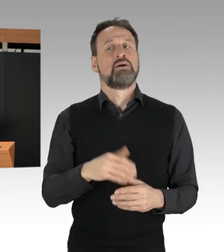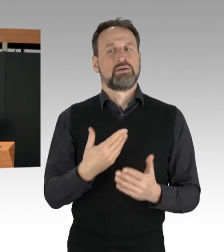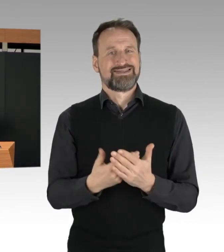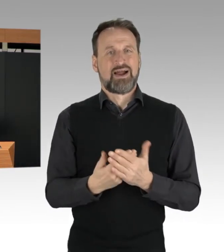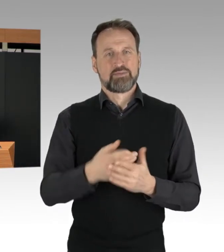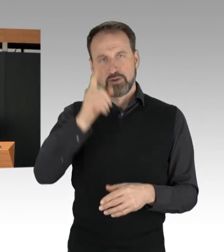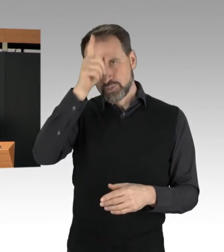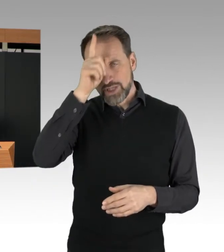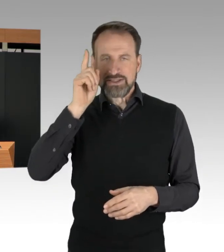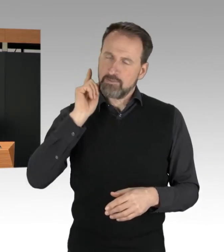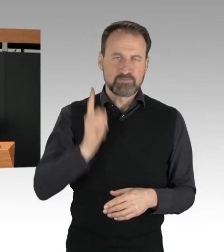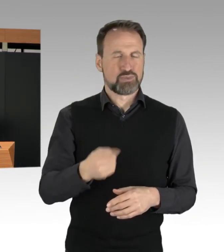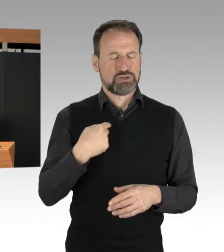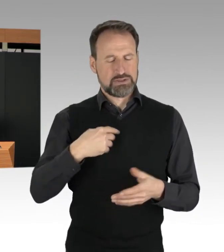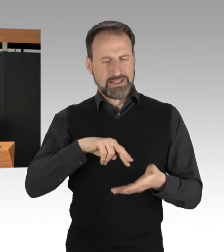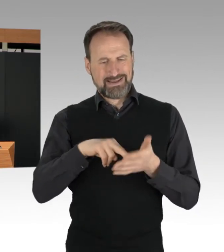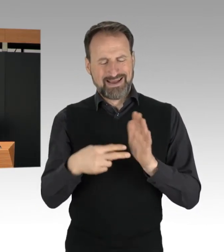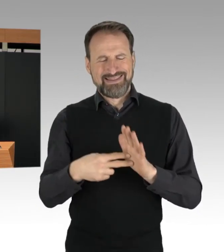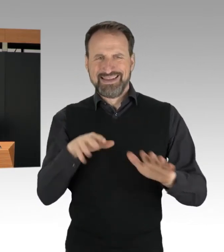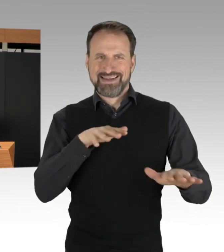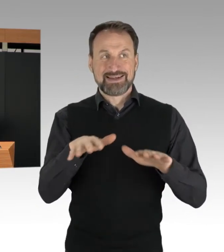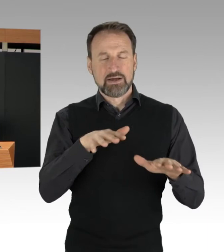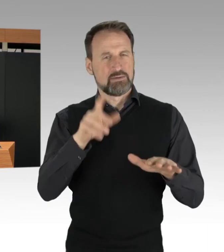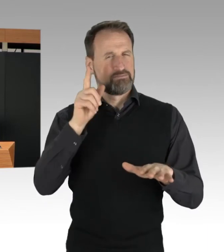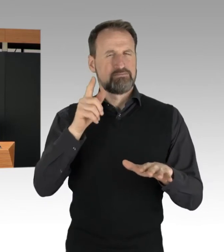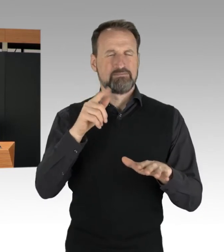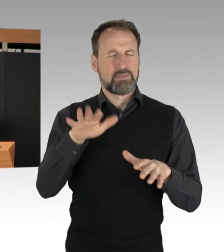um Aktionen rechtzeitig zu erkennen und zu verhindern,